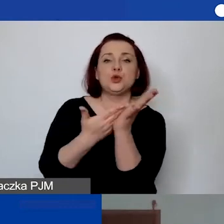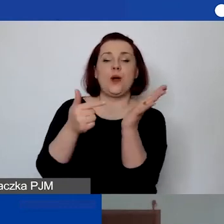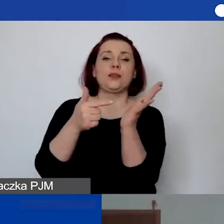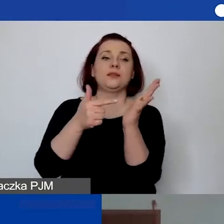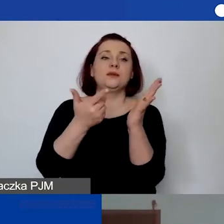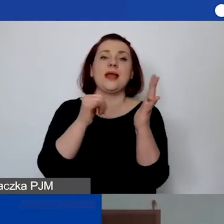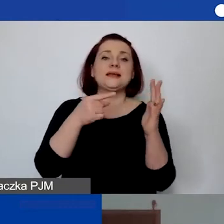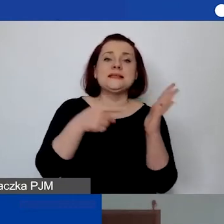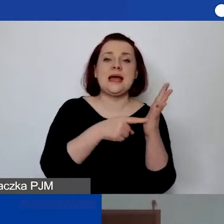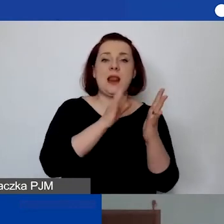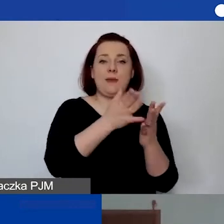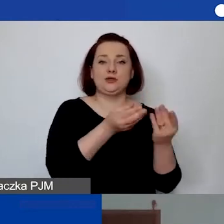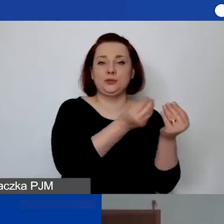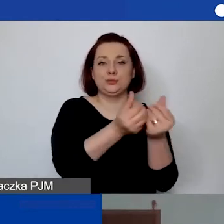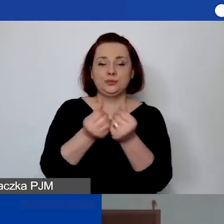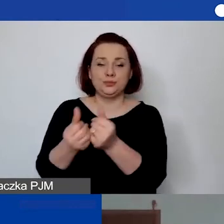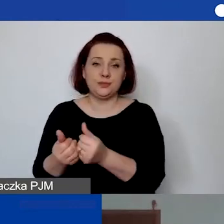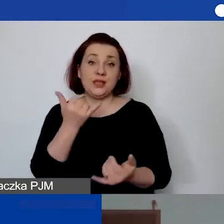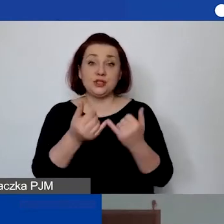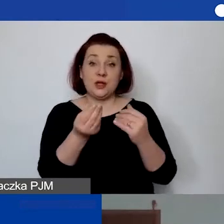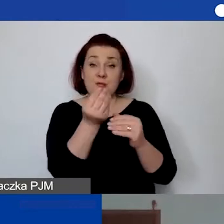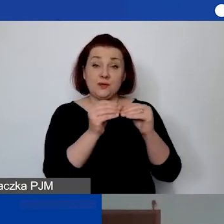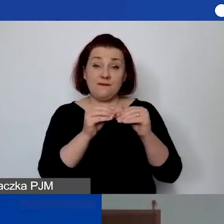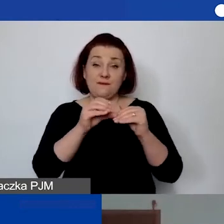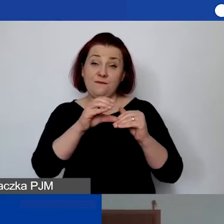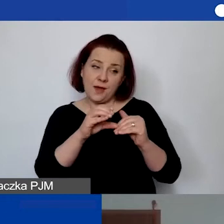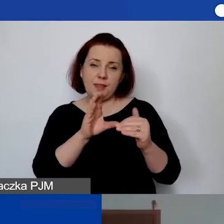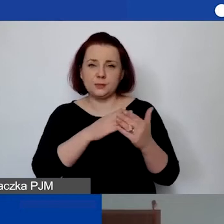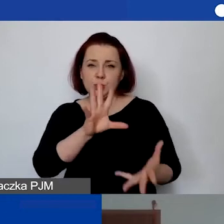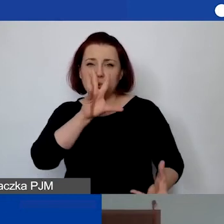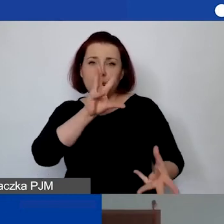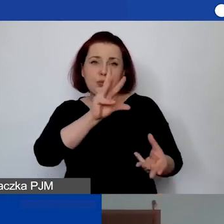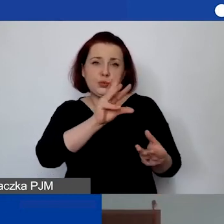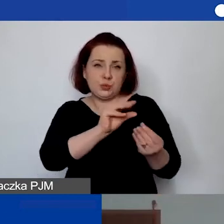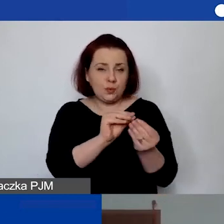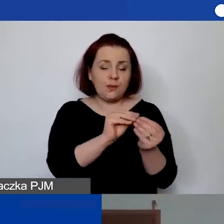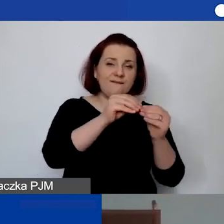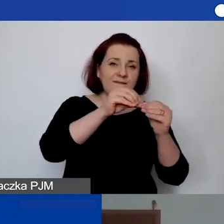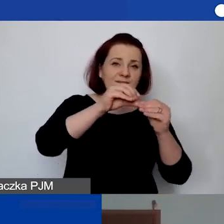Im wyższa jest ta kwota, sumarycznie wysoka i jest jedną pulą,